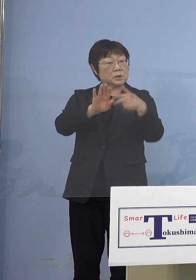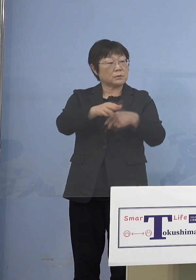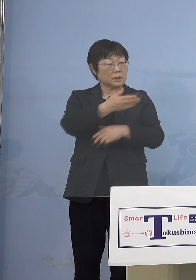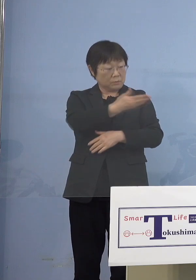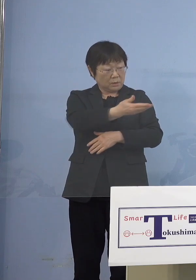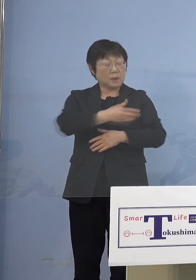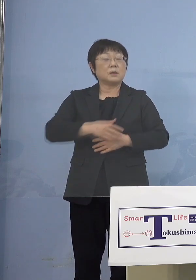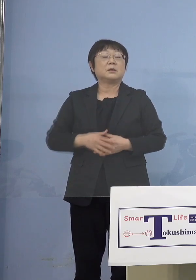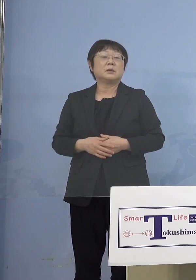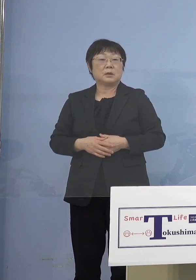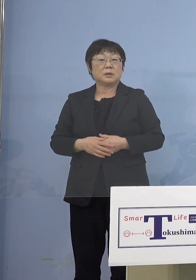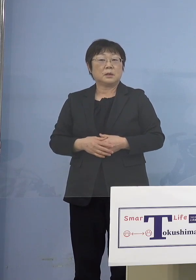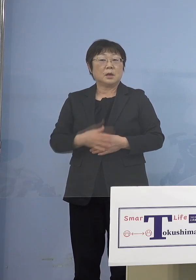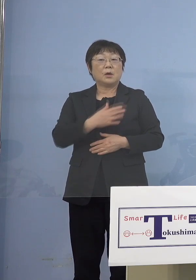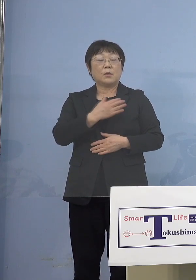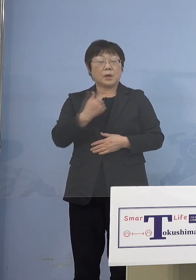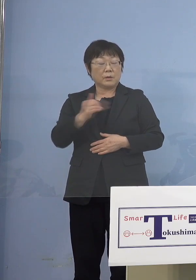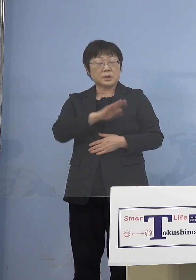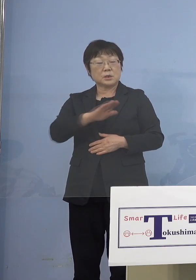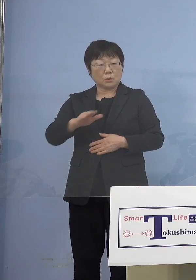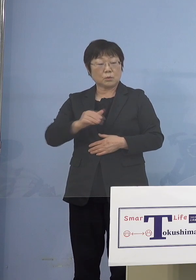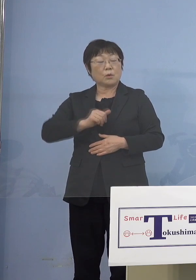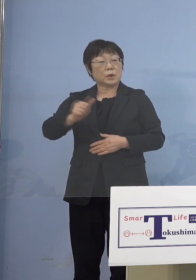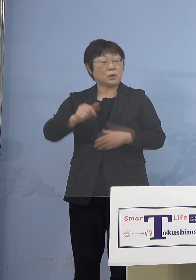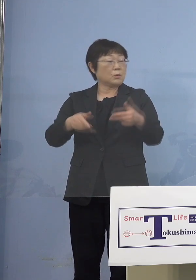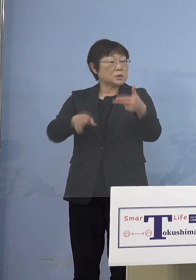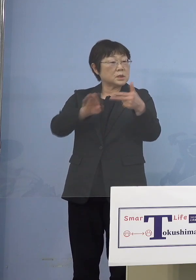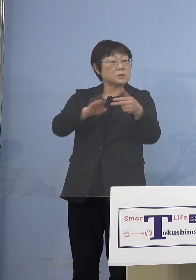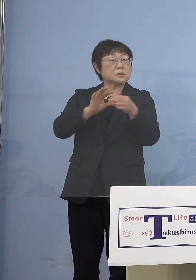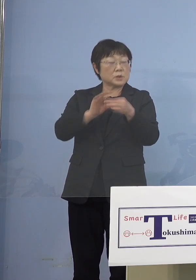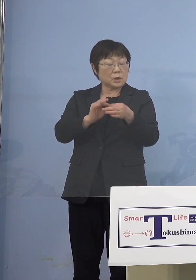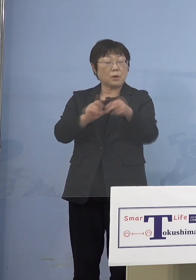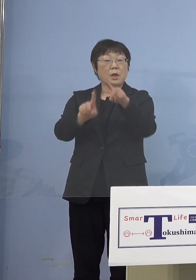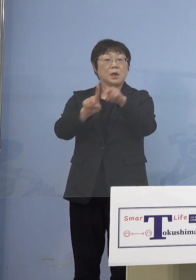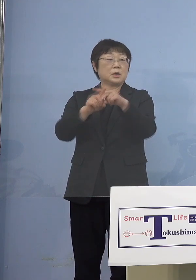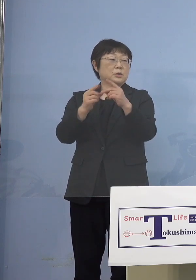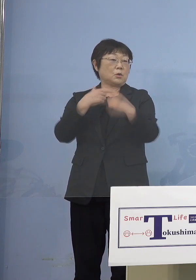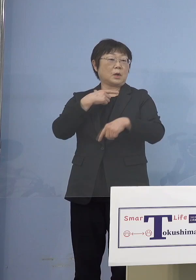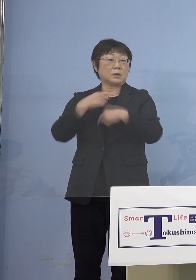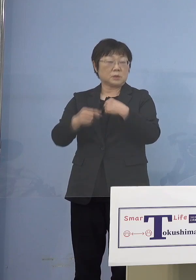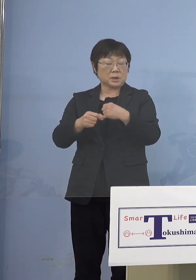（知事） 我々が児童等利用施設と言っているのは さらに小学生を対象とする 放課後児童クラブが